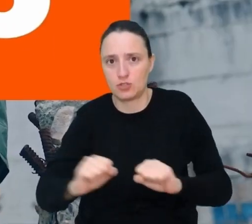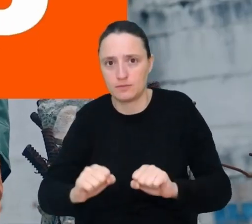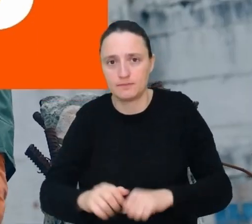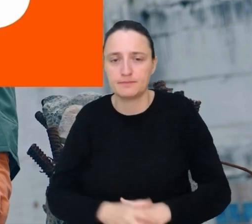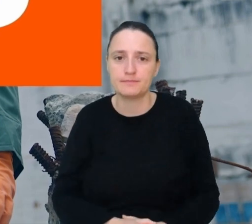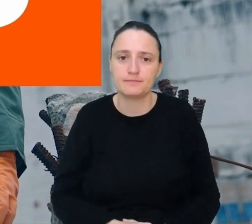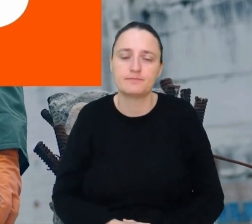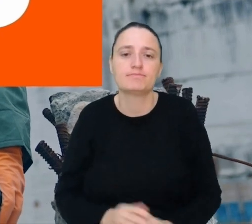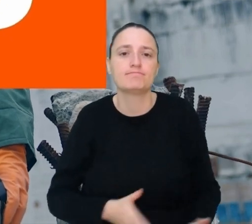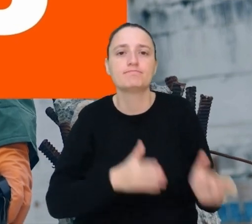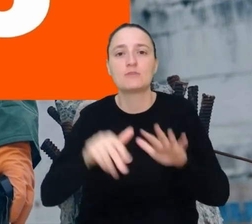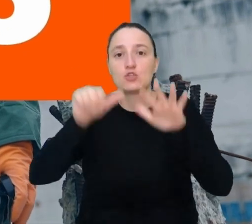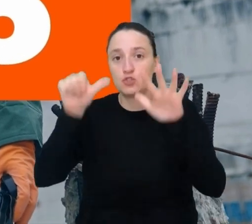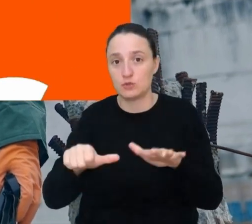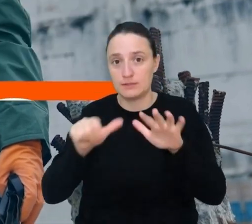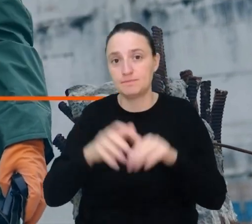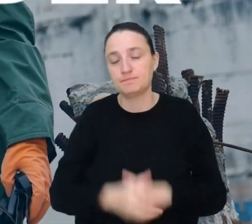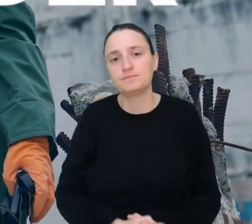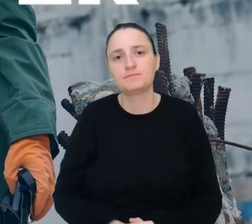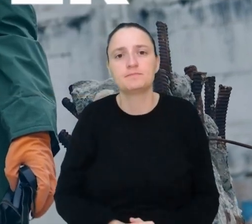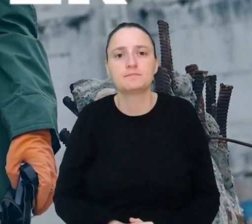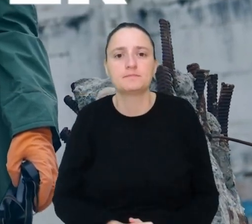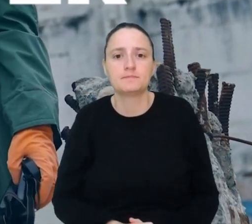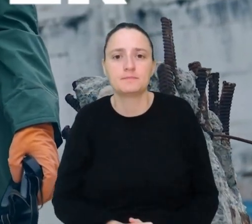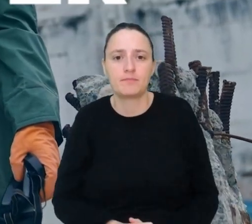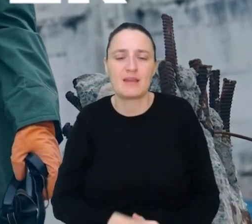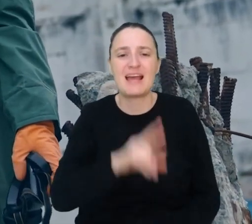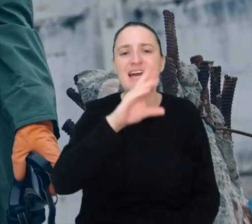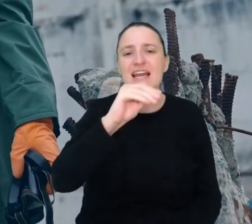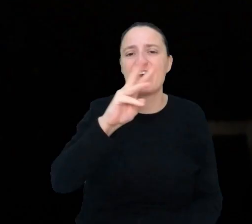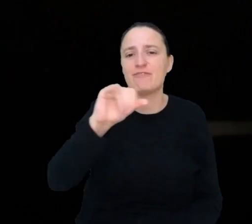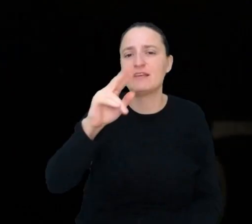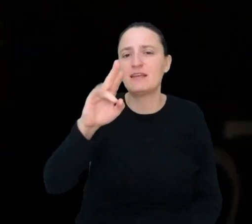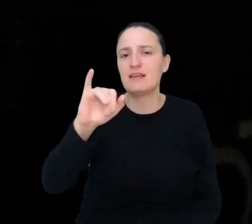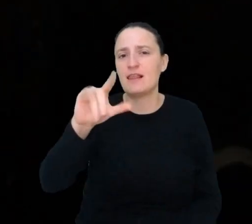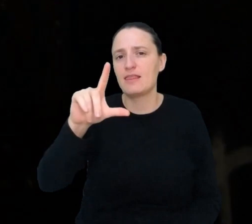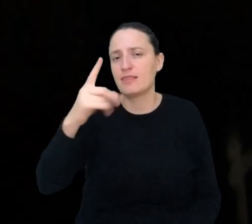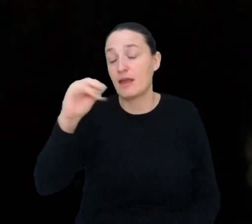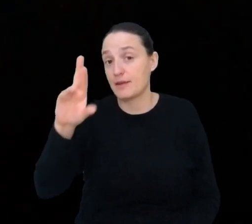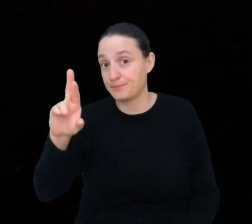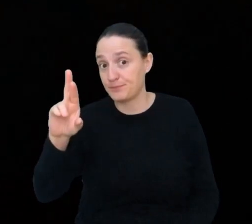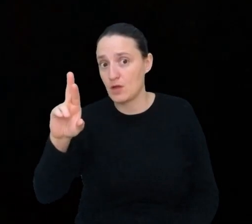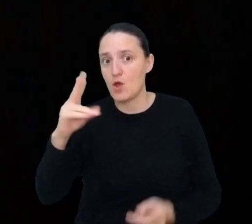Miejsce 6. Re-wilder. Przywracacz natury.